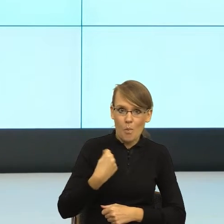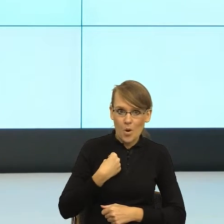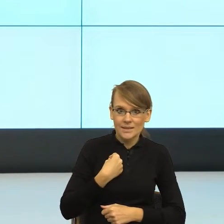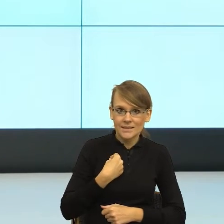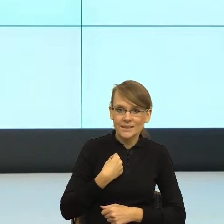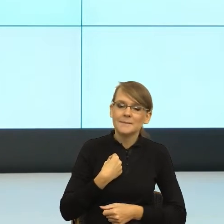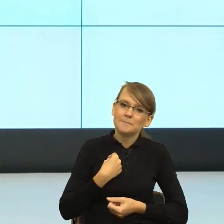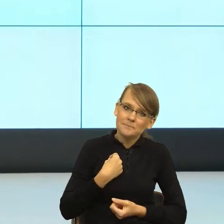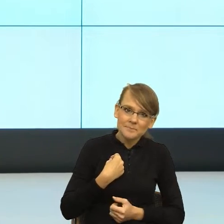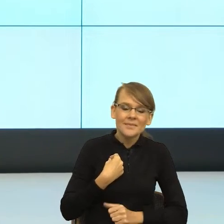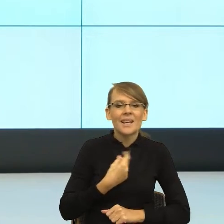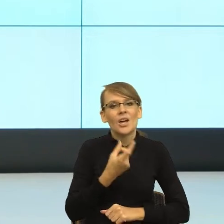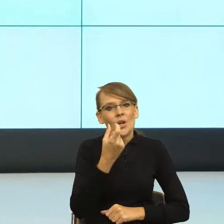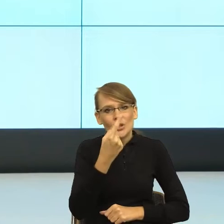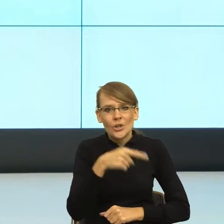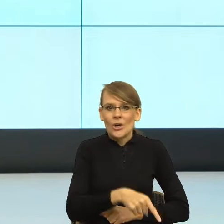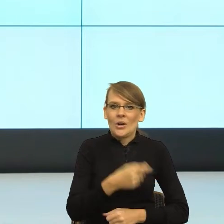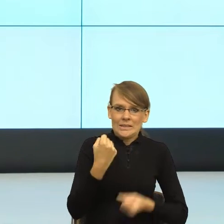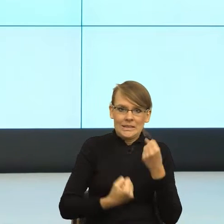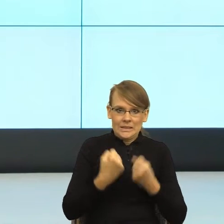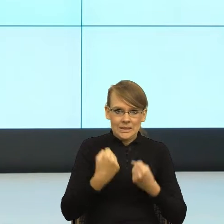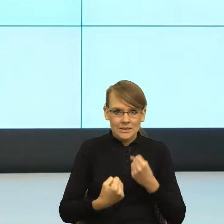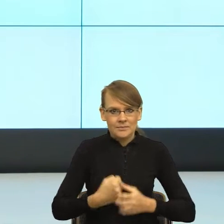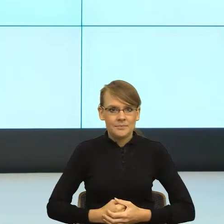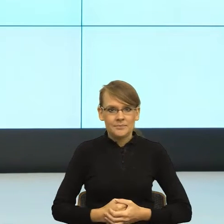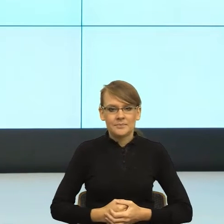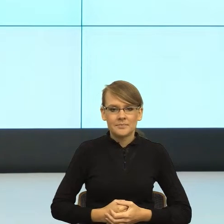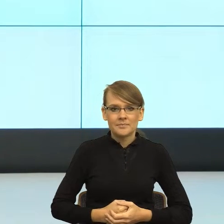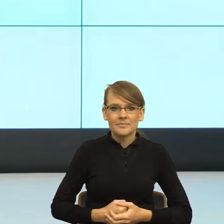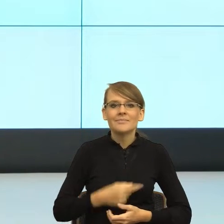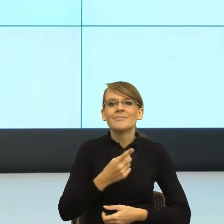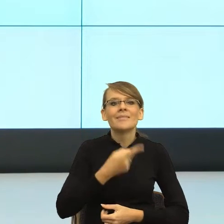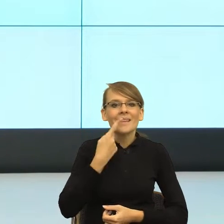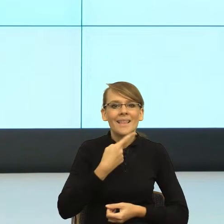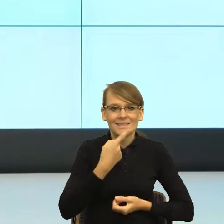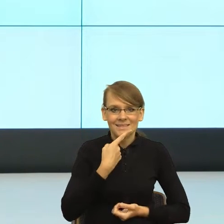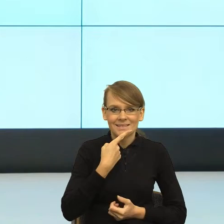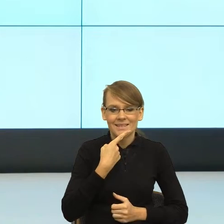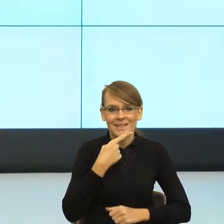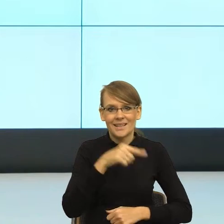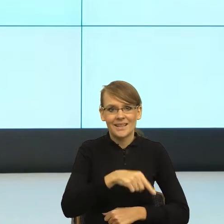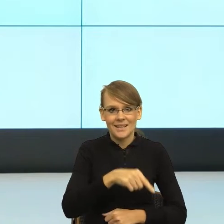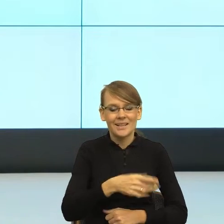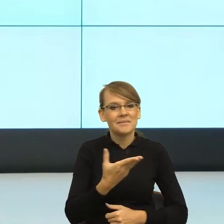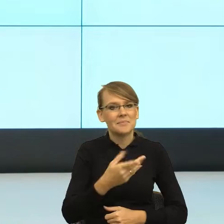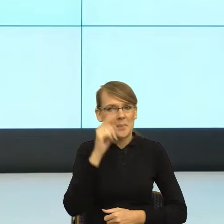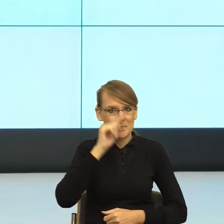stawia kłody pod nogi. Zacznijmy od tego, że język z takiego psychologicznego punktu widzenia pokazuje sposób widzenia świata przez